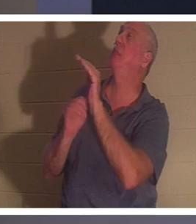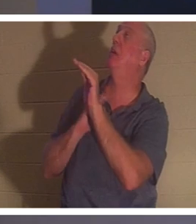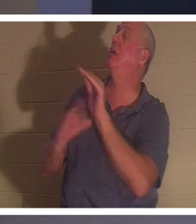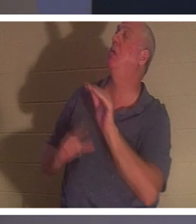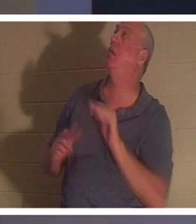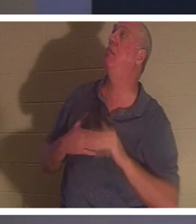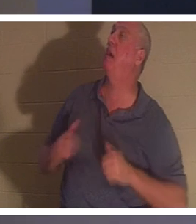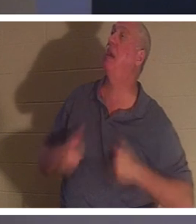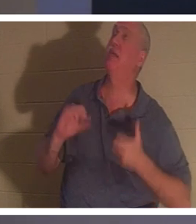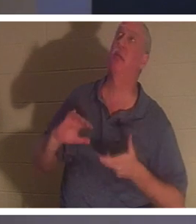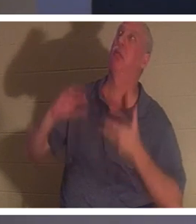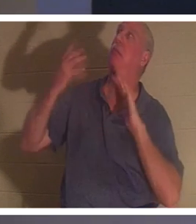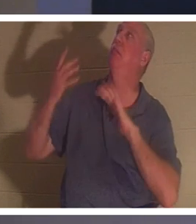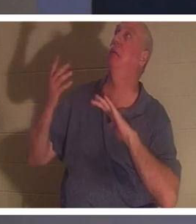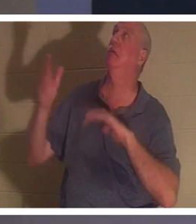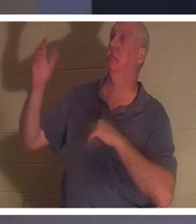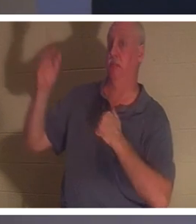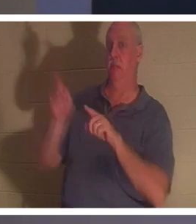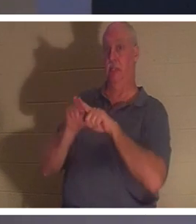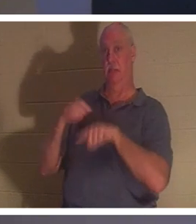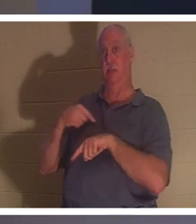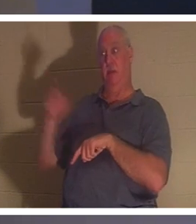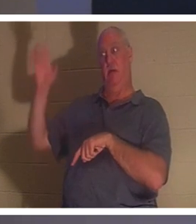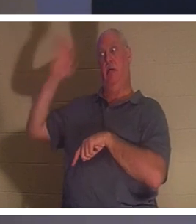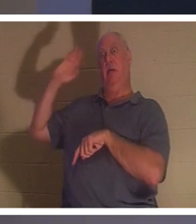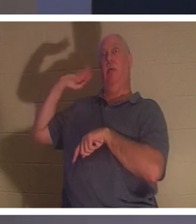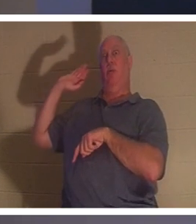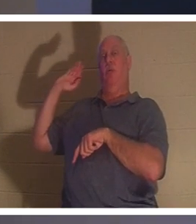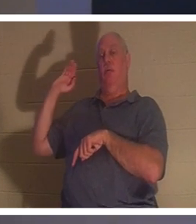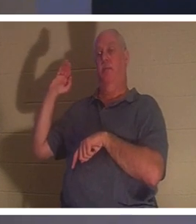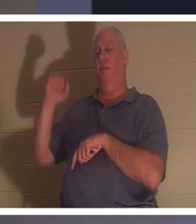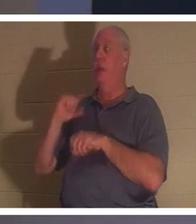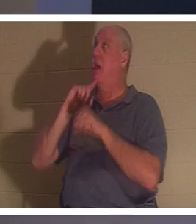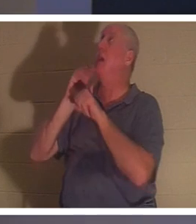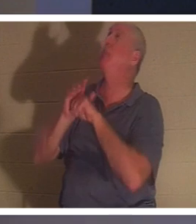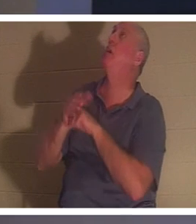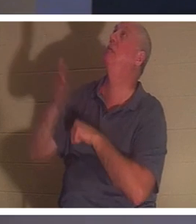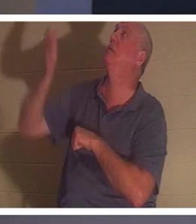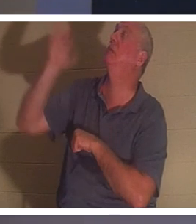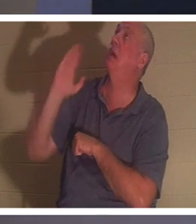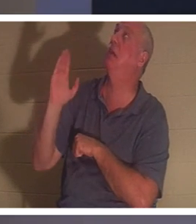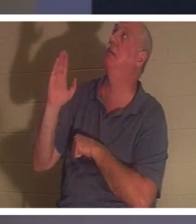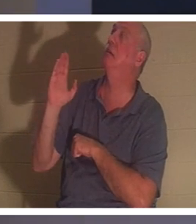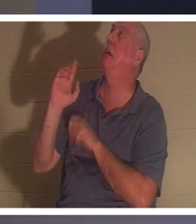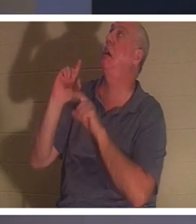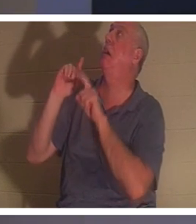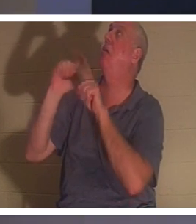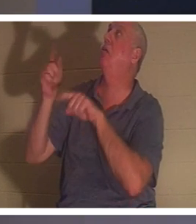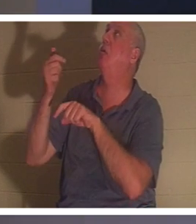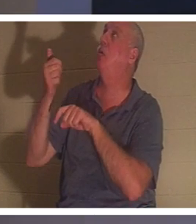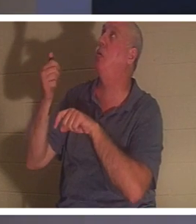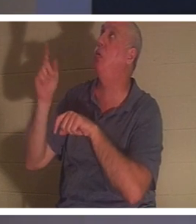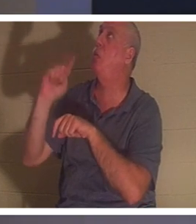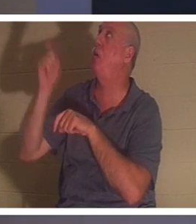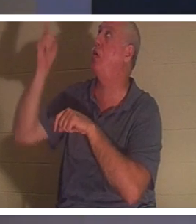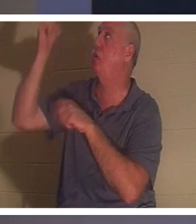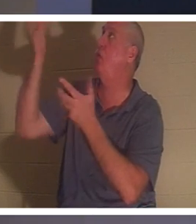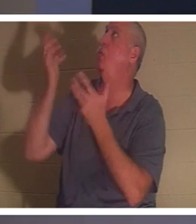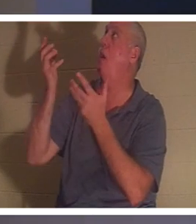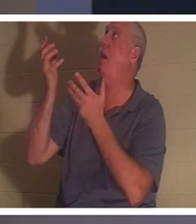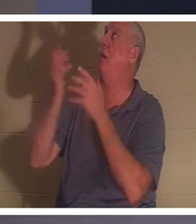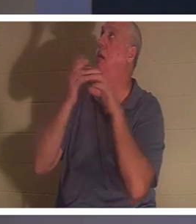vor all den Jahren getan habe.“ Ich habe ihm versprochen, oh Gott, ich werde gehen, wohin du willst, das werde ich tun. Das ist